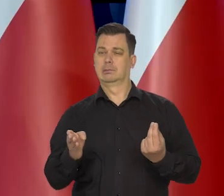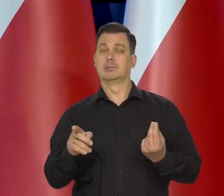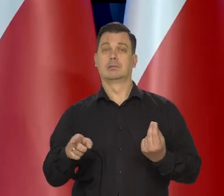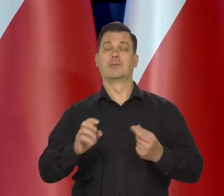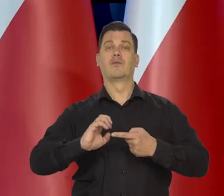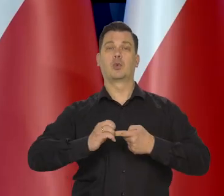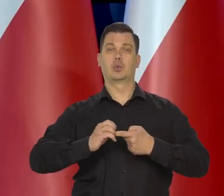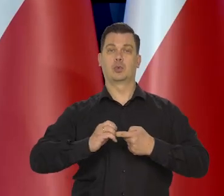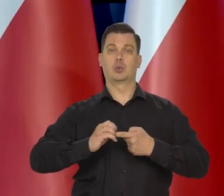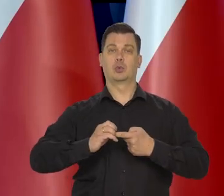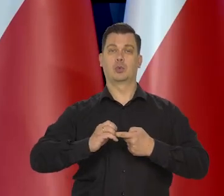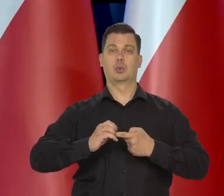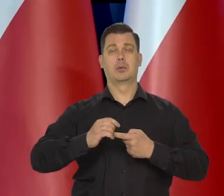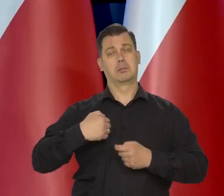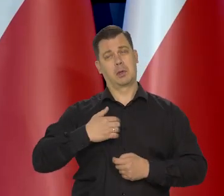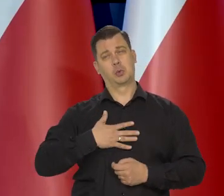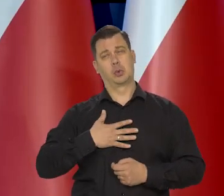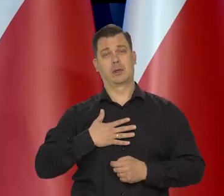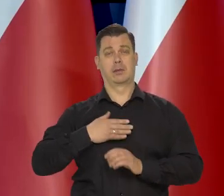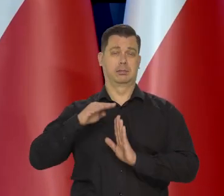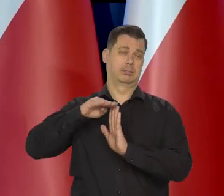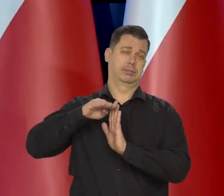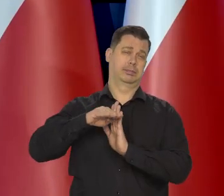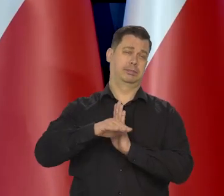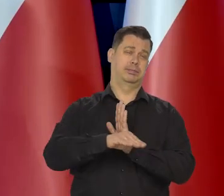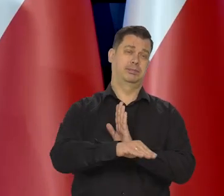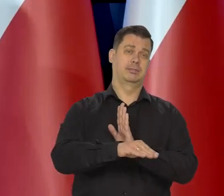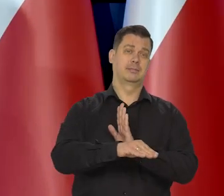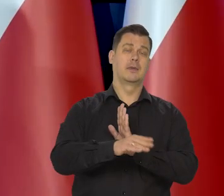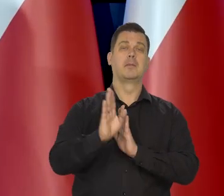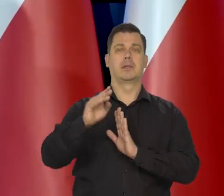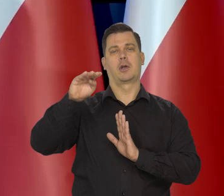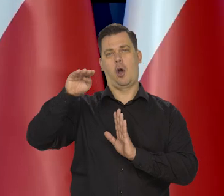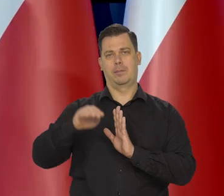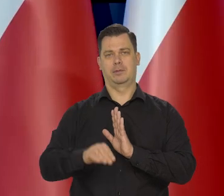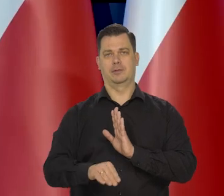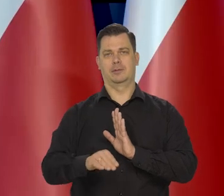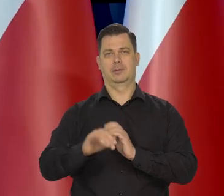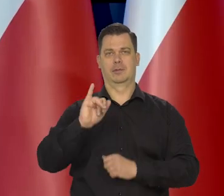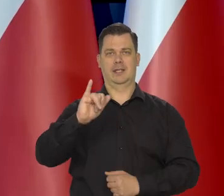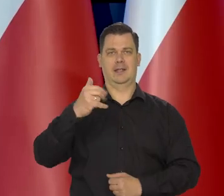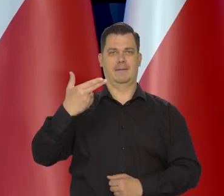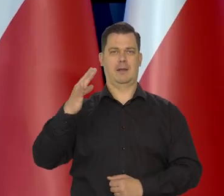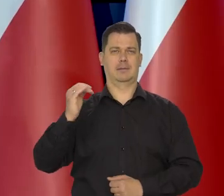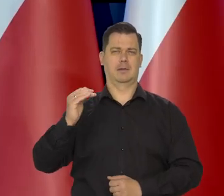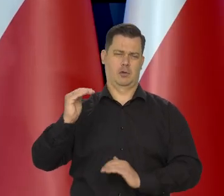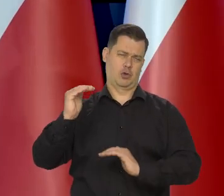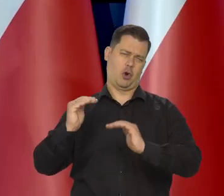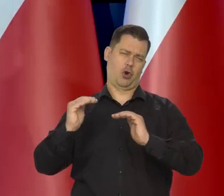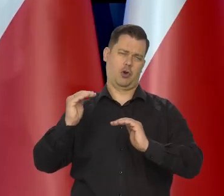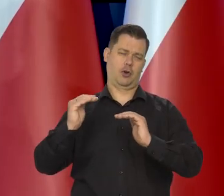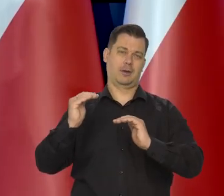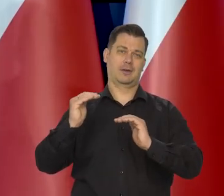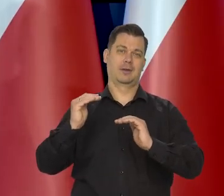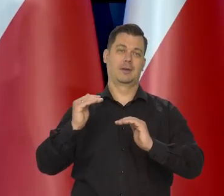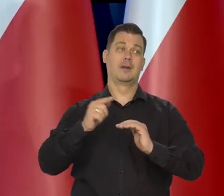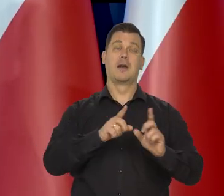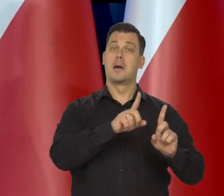No według mnie w tym kwartale znaczy według wszystkich danych, w tym kwartale będzie spadać cały czas inflacja, będzie trochę wyższa w październiku,